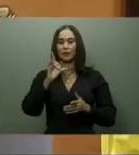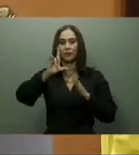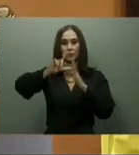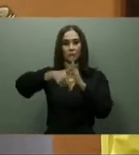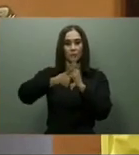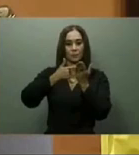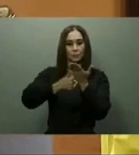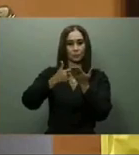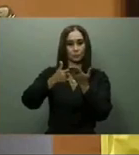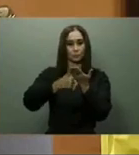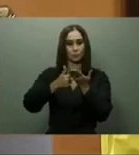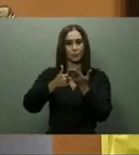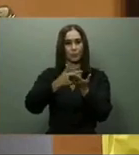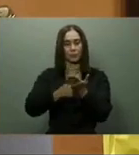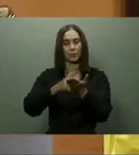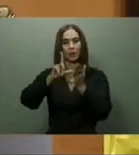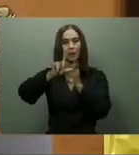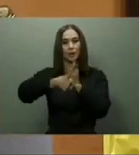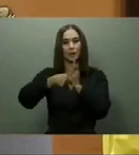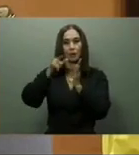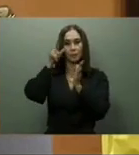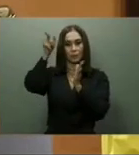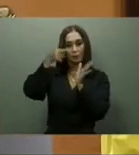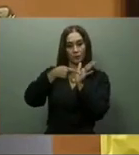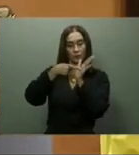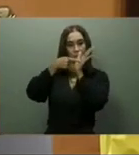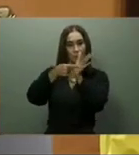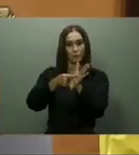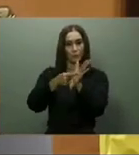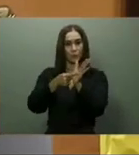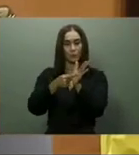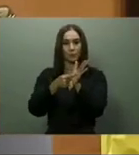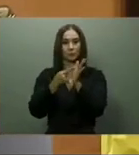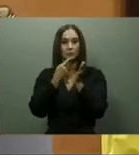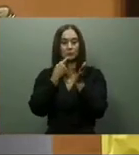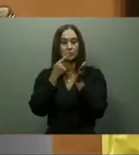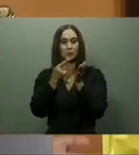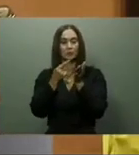los procesos para la conclusión de la carretera San José de Ocoa-Rancho Arriba, la Circunvalación